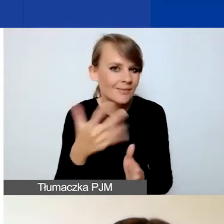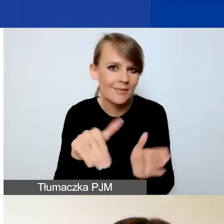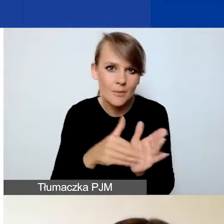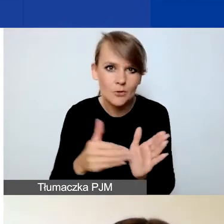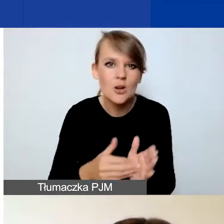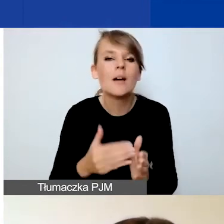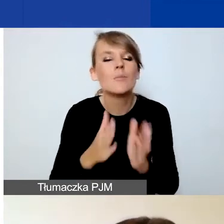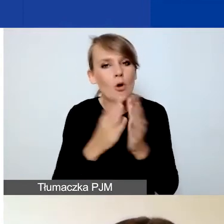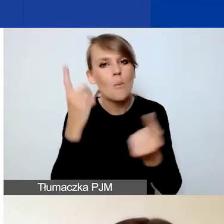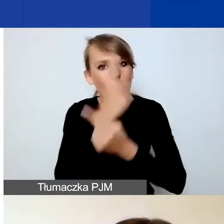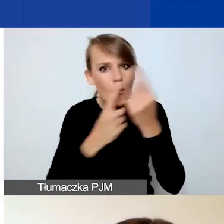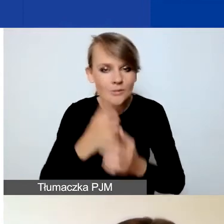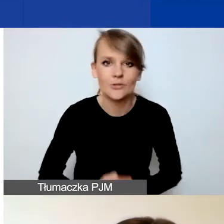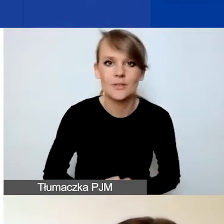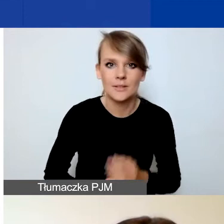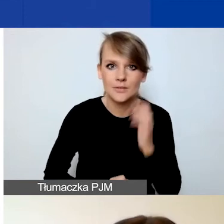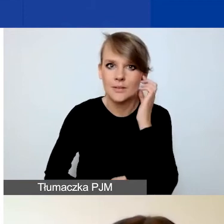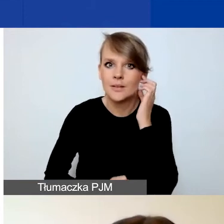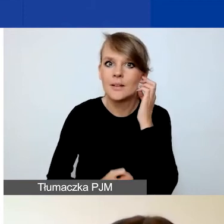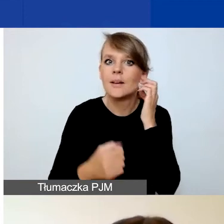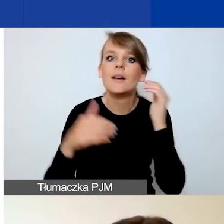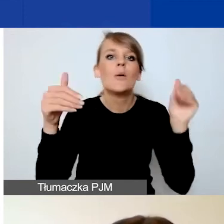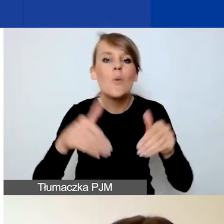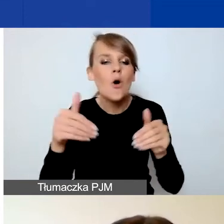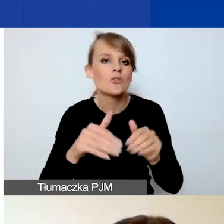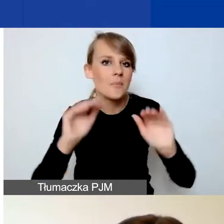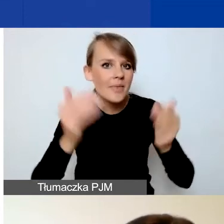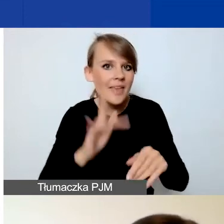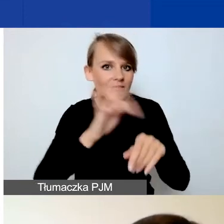Niech to będzie może mniej wskaźników, a bardziej pasujących do państwa projektu.